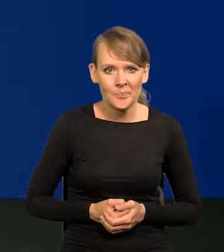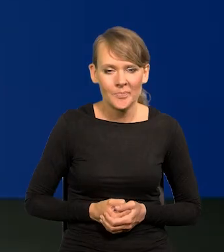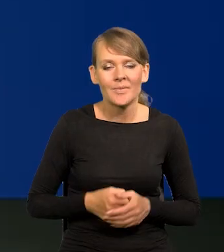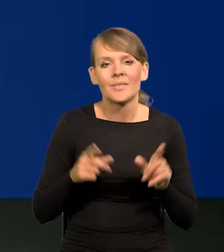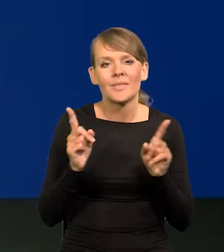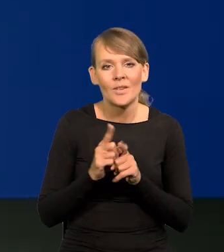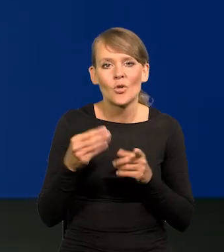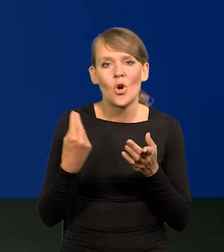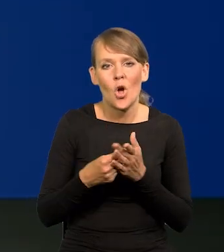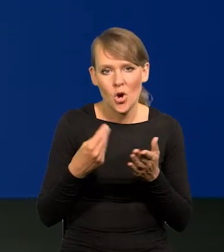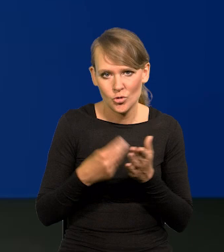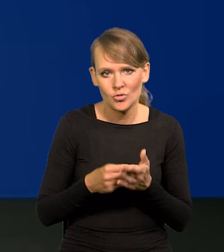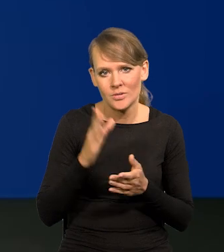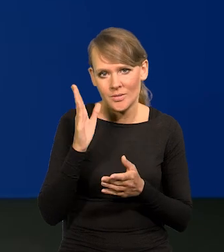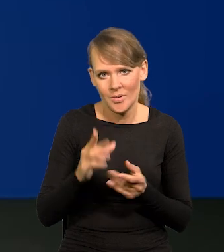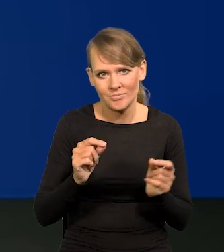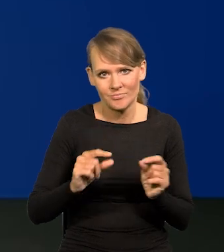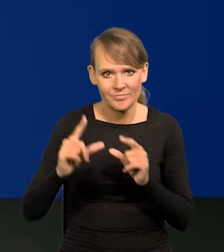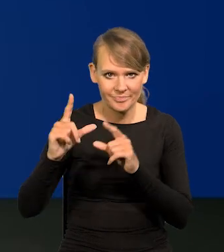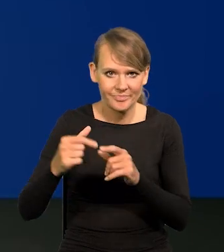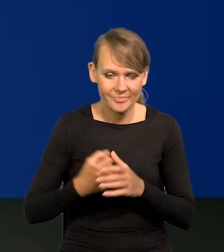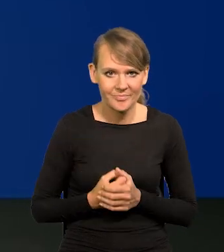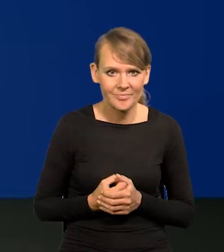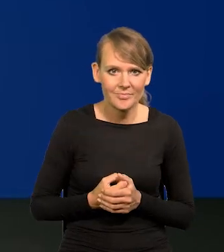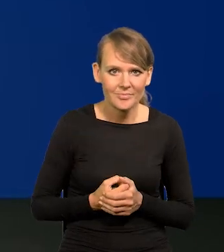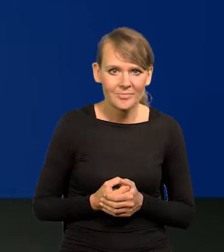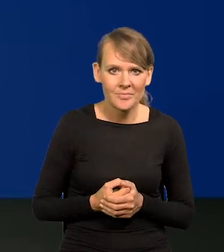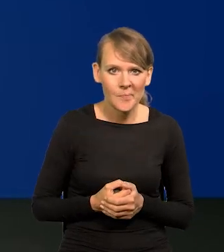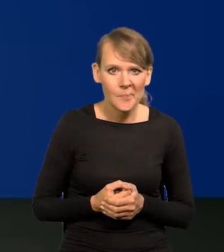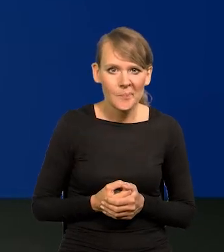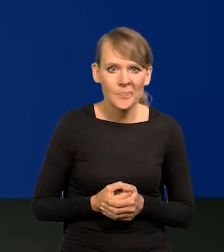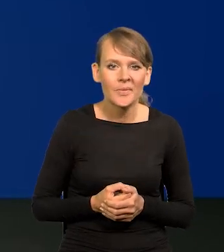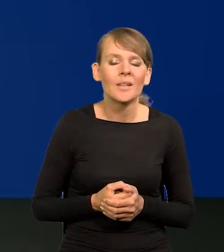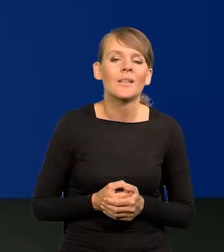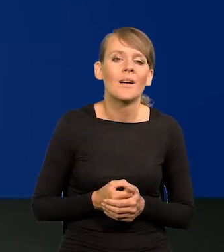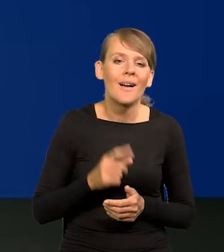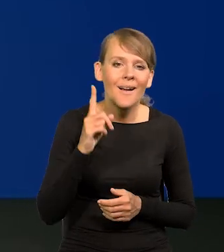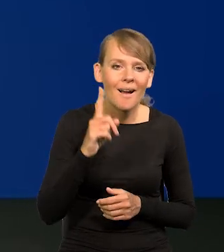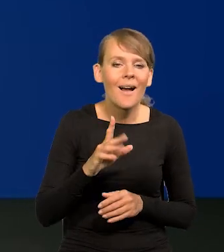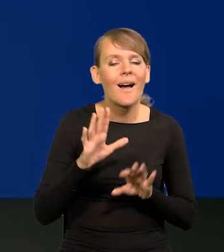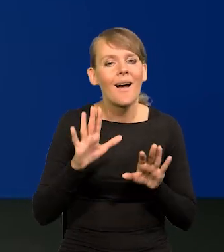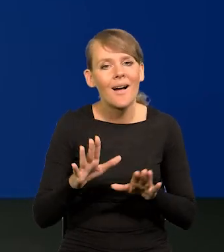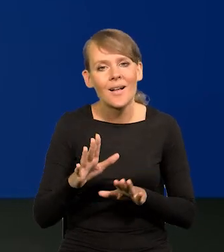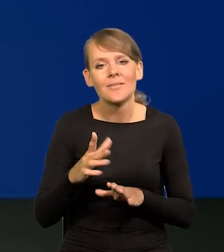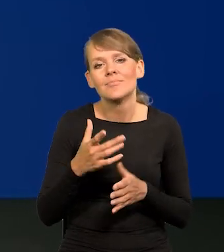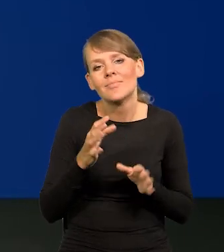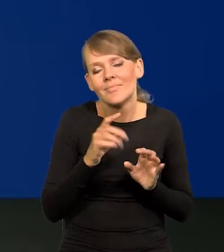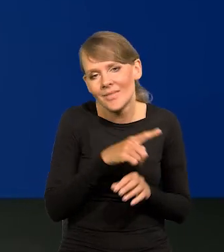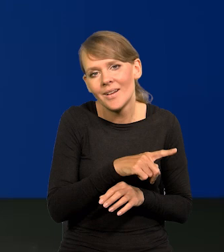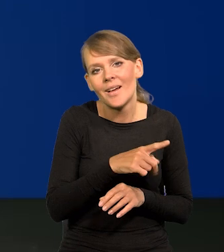i koszty będą rosnąć. No ale zakładamy, że jest jakaś poduszka nagromadzonych zysków przedsiębiorstwach,